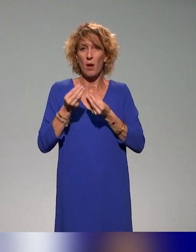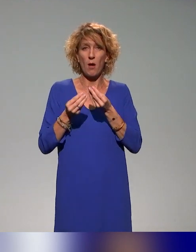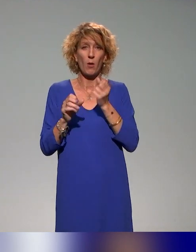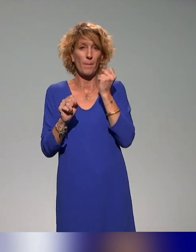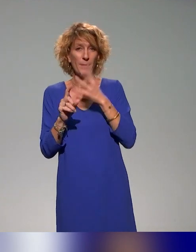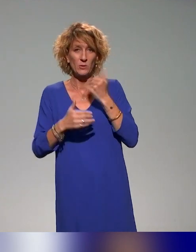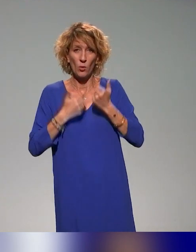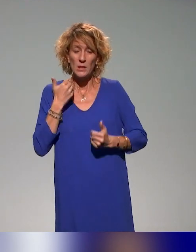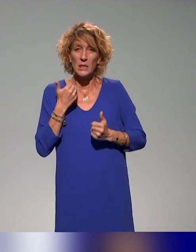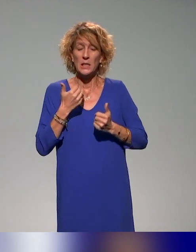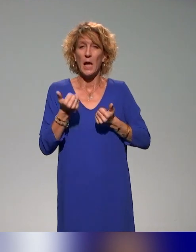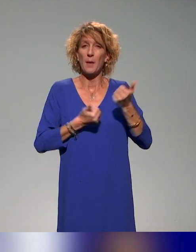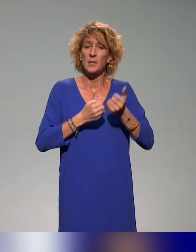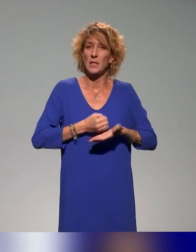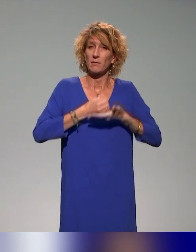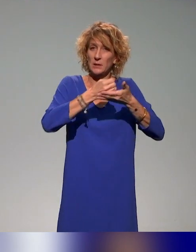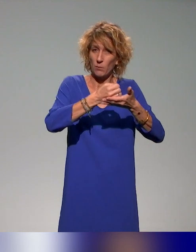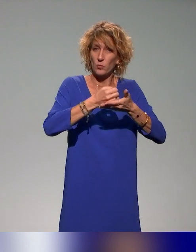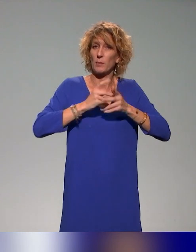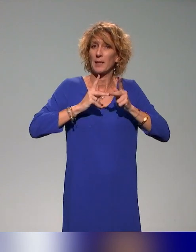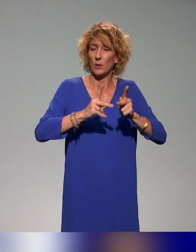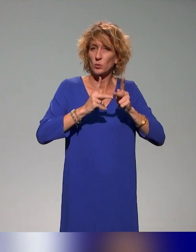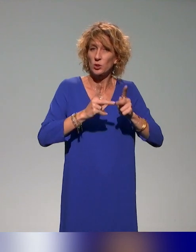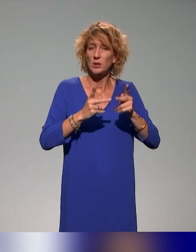des services d'appui à la pédagogie pour soutenir la formation à la